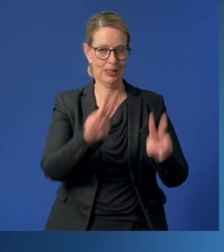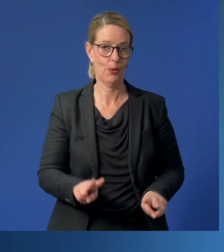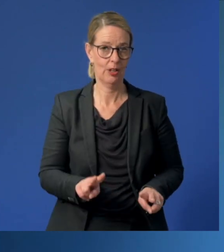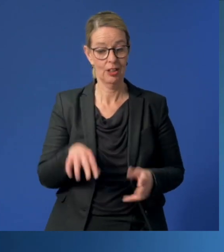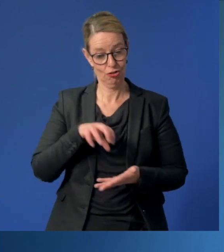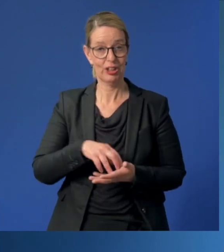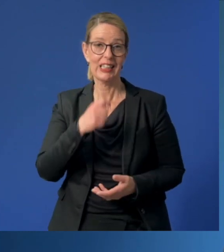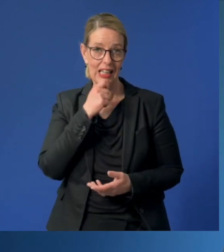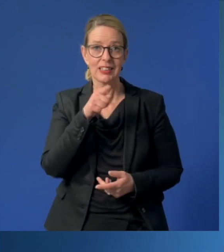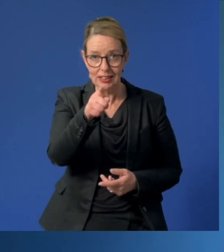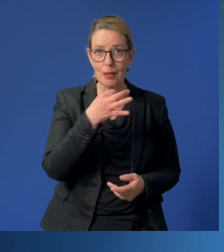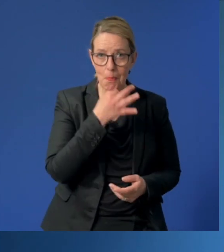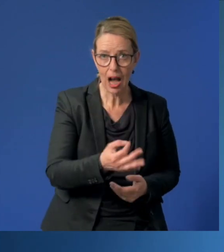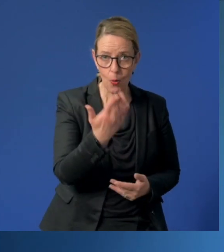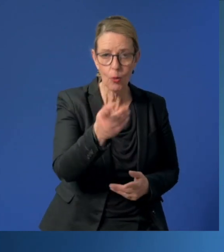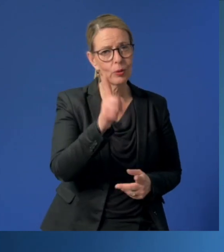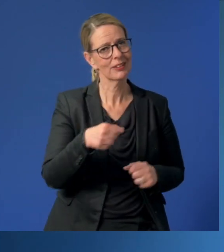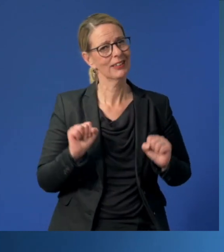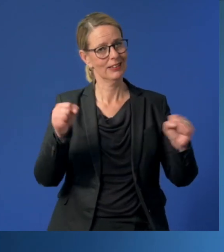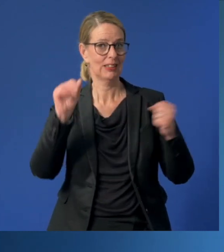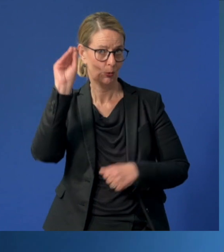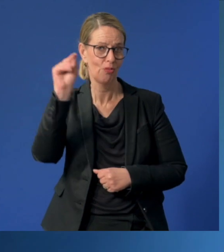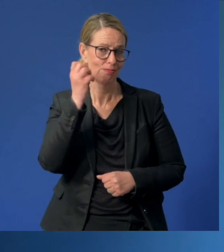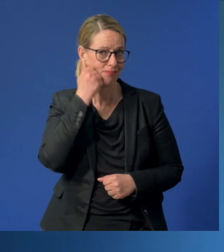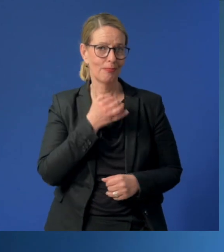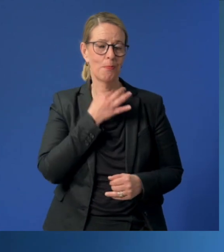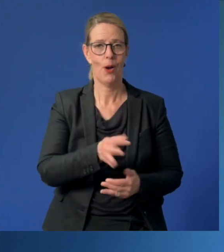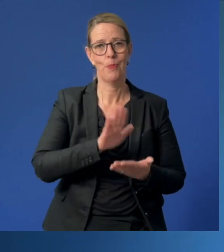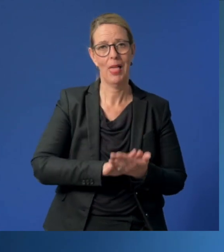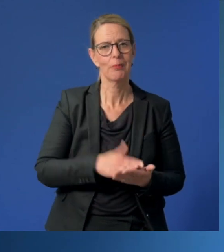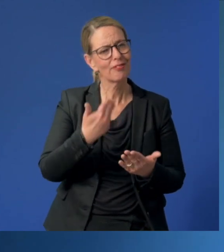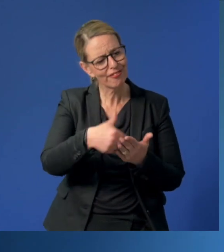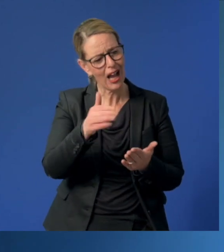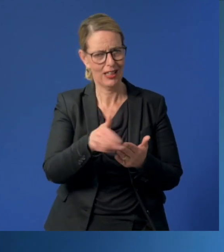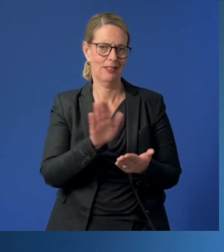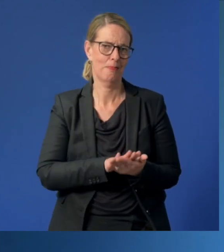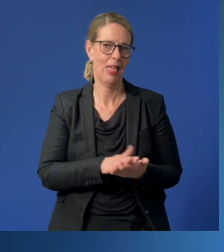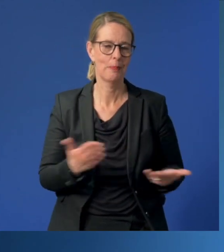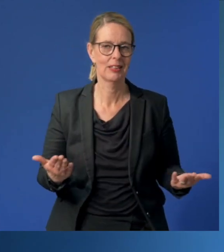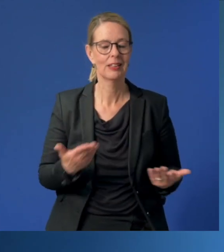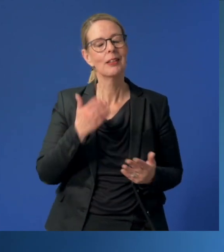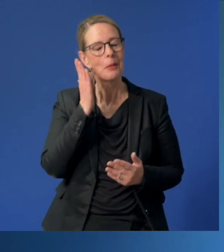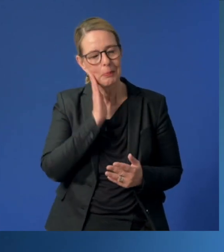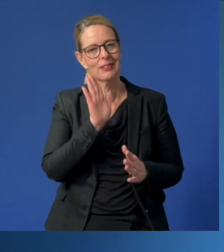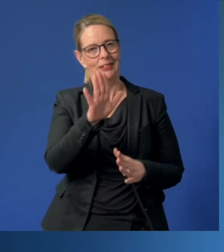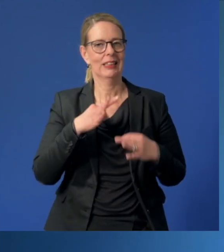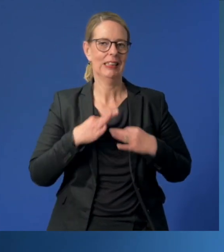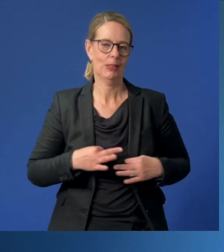Die Stadt Essen braucht Sie und Ihr Engagement auch in Zukunft. Deshalb: Bitte machen Sie weiter so. Und bitte bleiben Sie gesund!